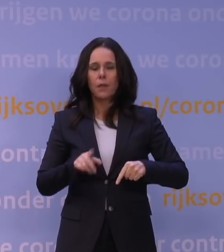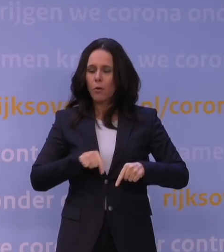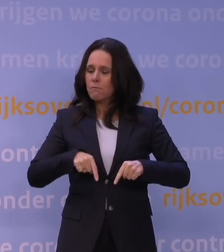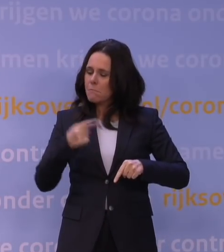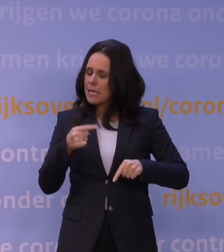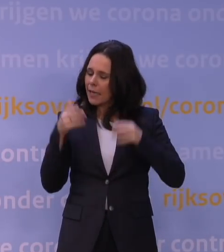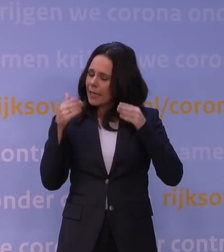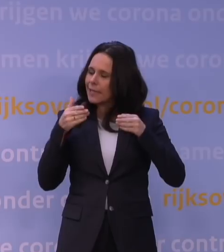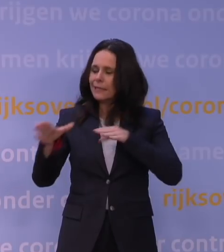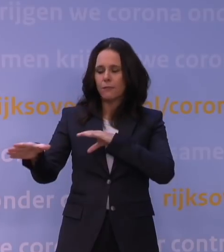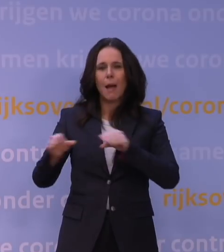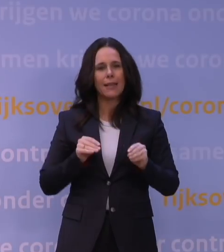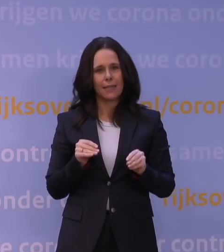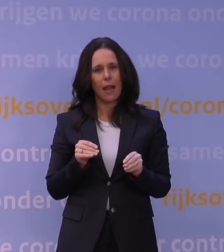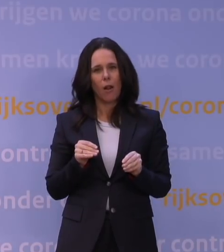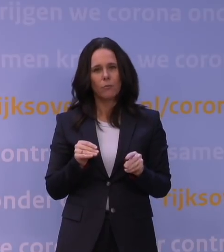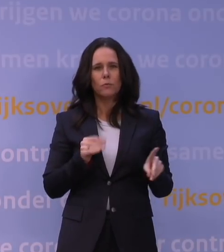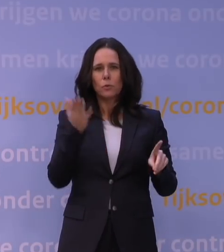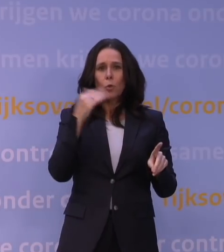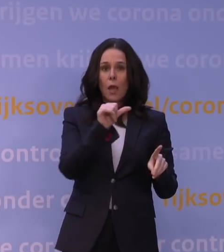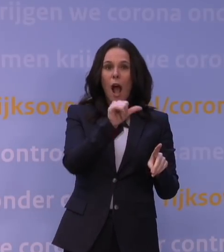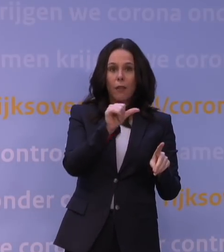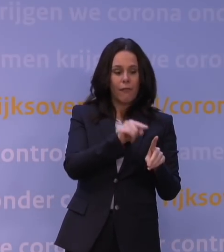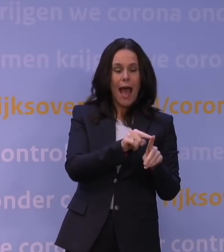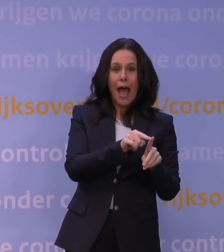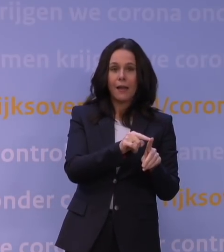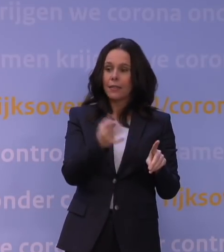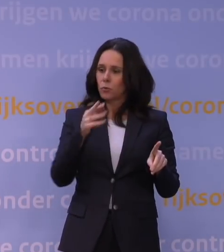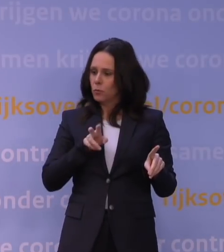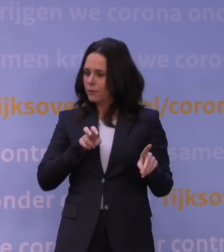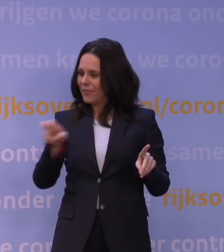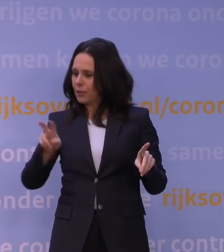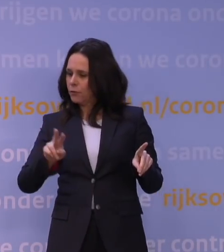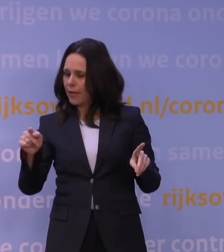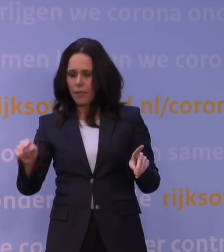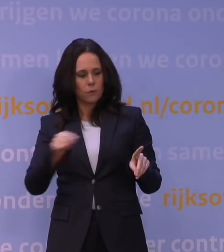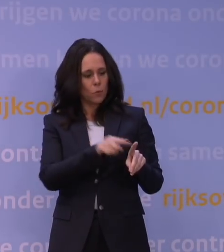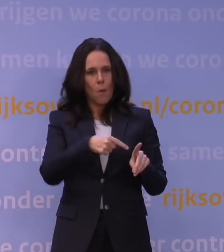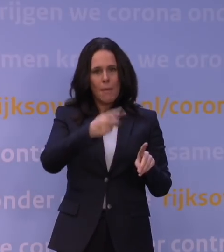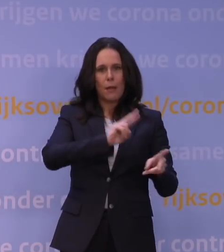omdat die alfavariant ten opzichte van de toen circulerende variant besmettelijker was.